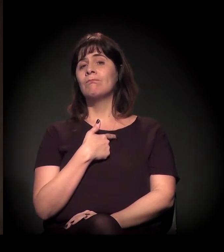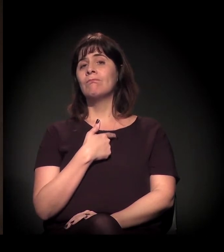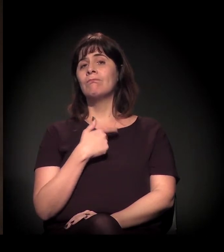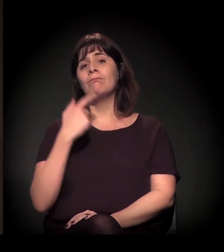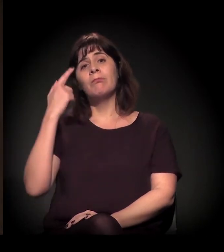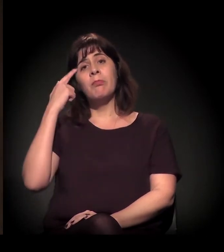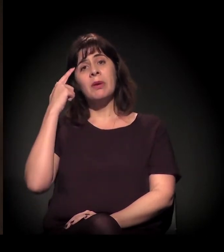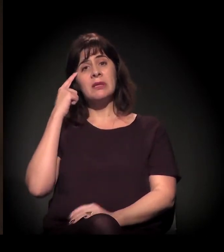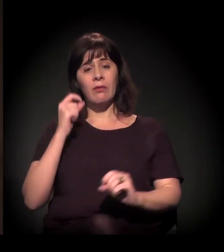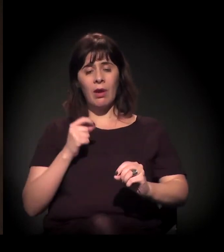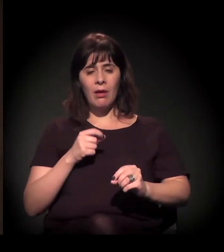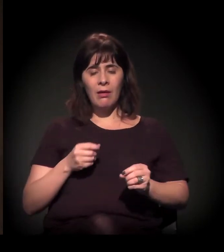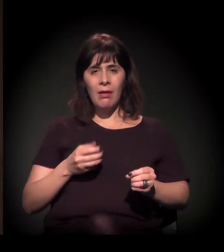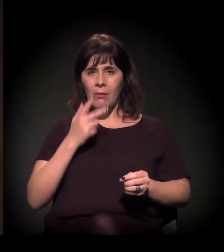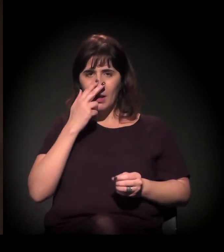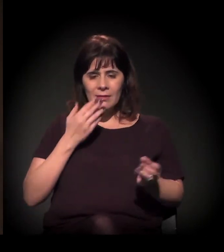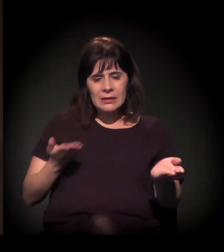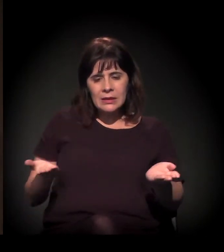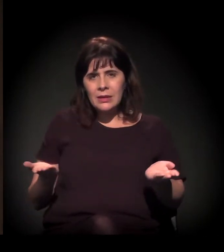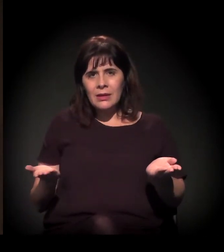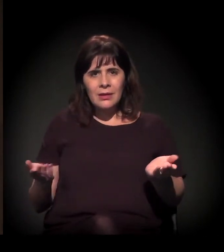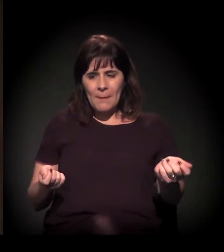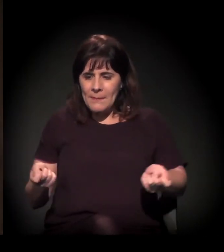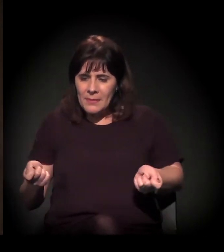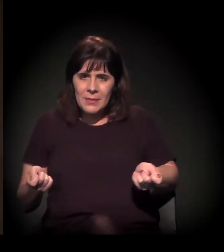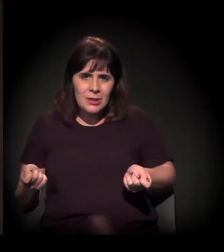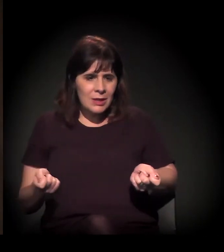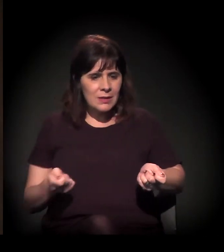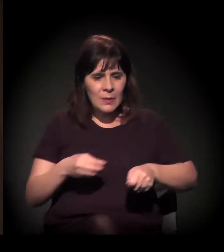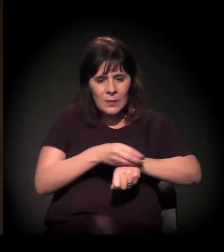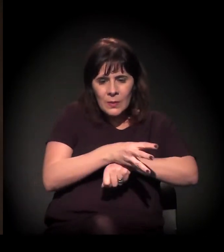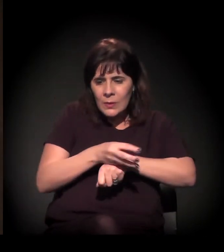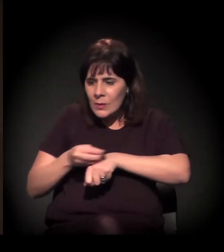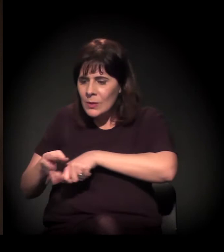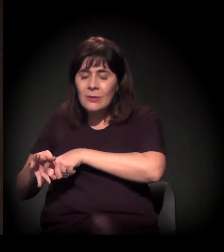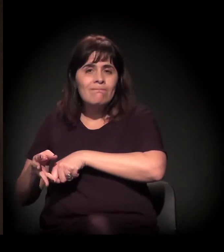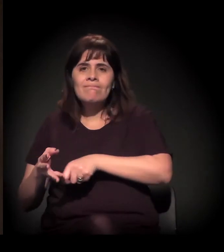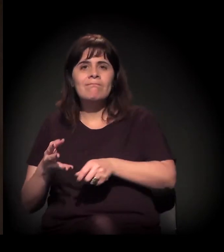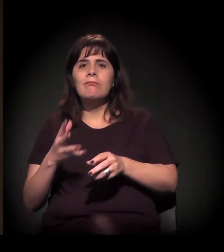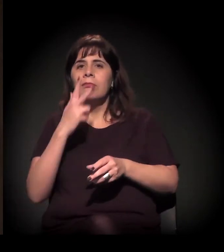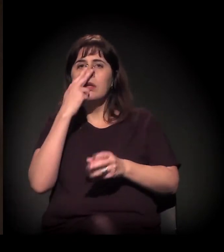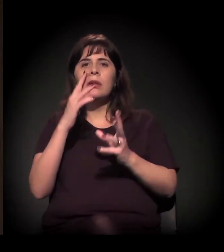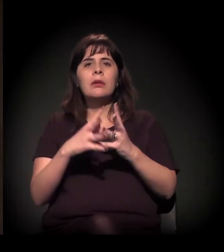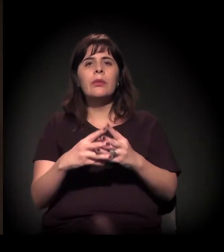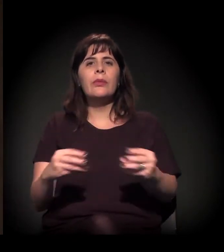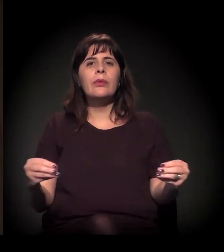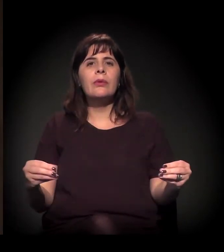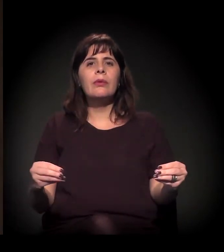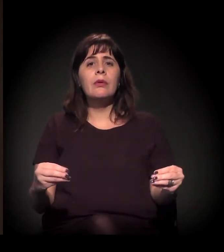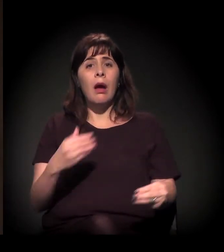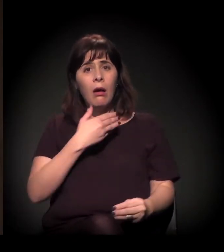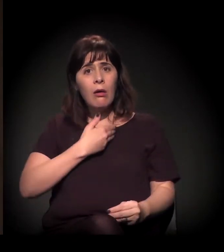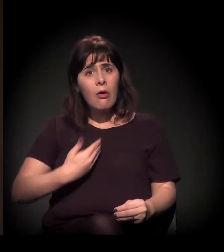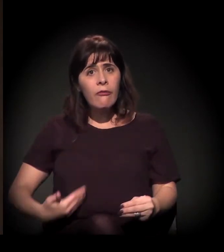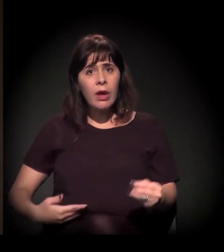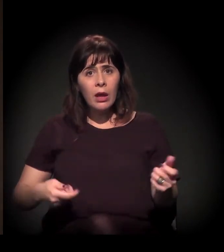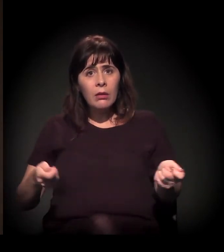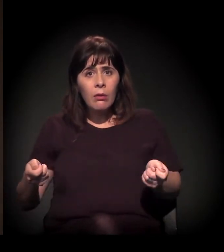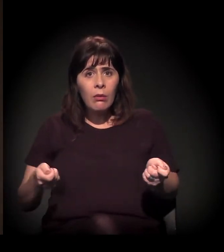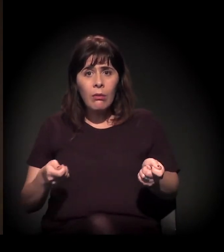a extinção dos processos de mediação. O papel do Estado como mediador, o papel do judiciário como mediador,